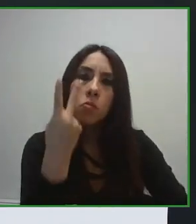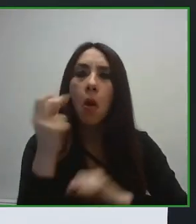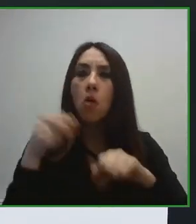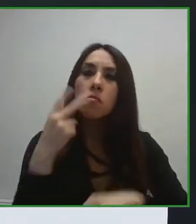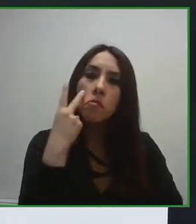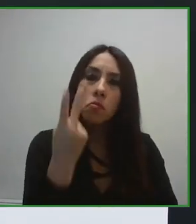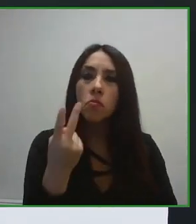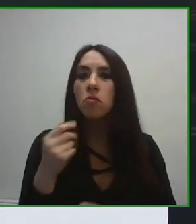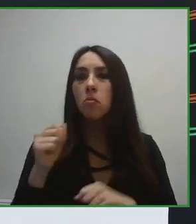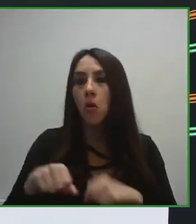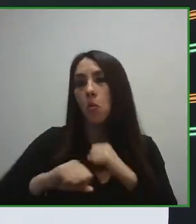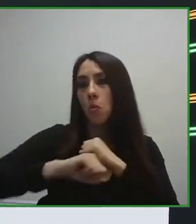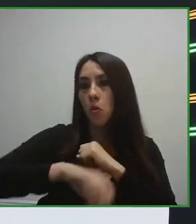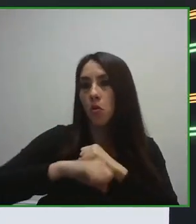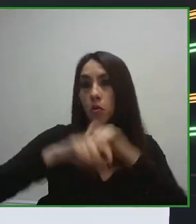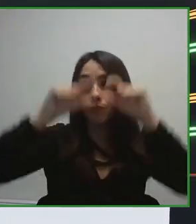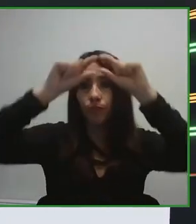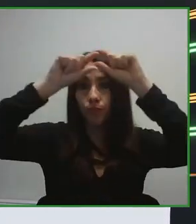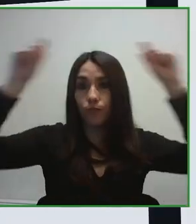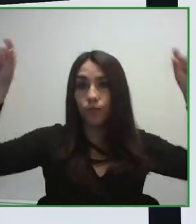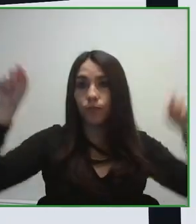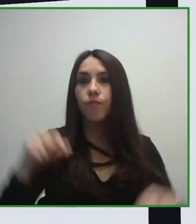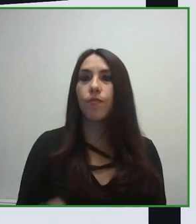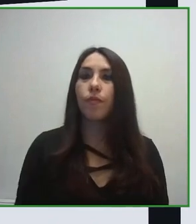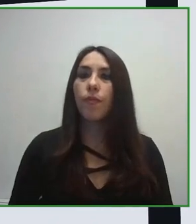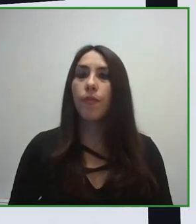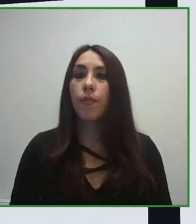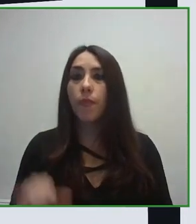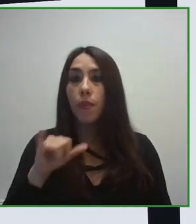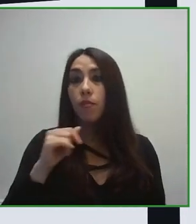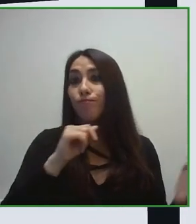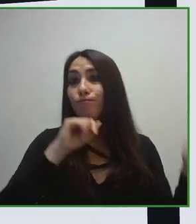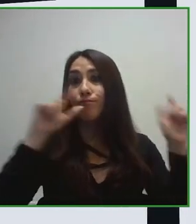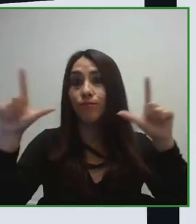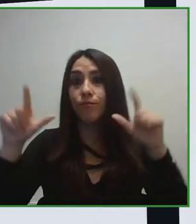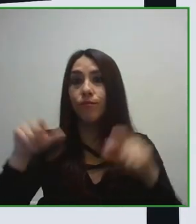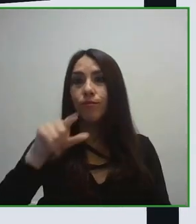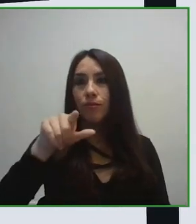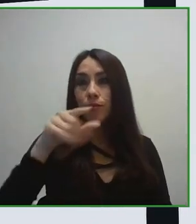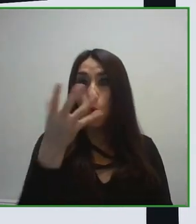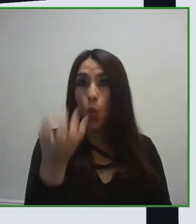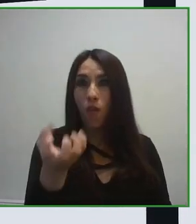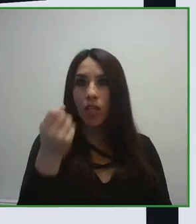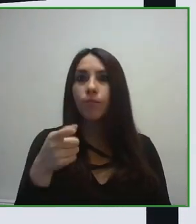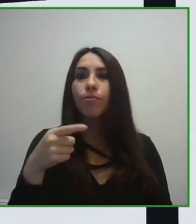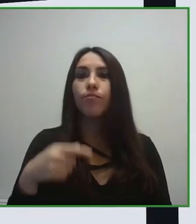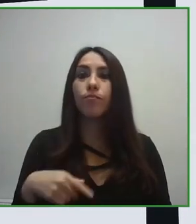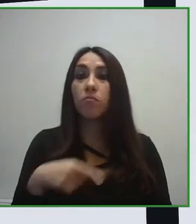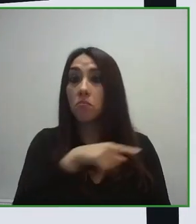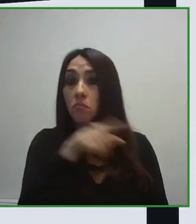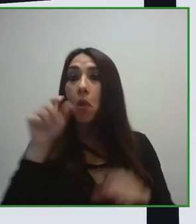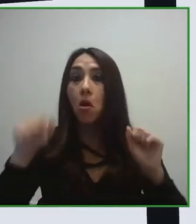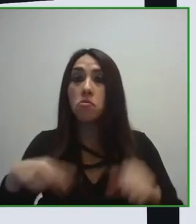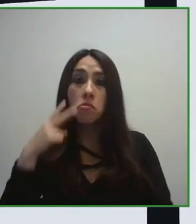de accesibilidad o países que no estuvieran tan desarrollados en este ámbito.